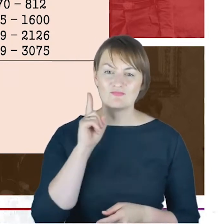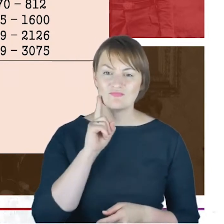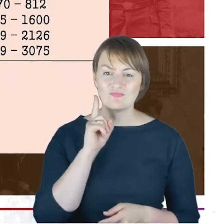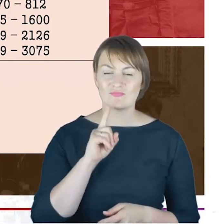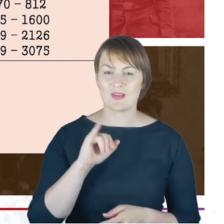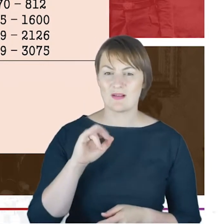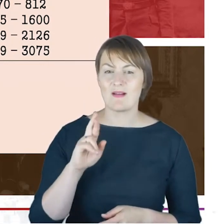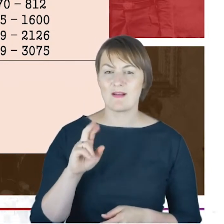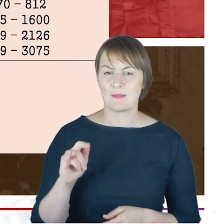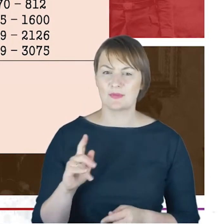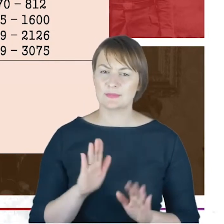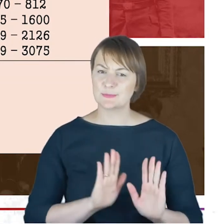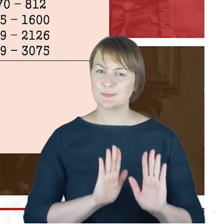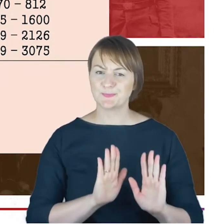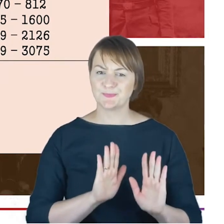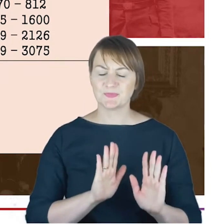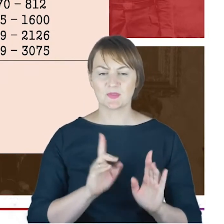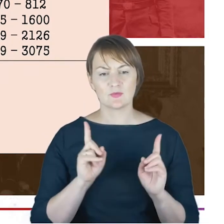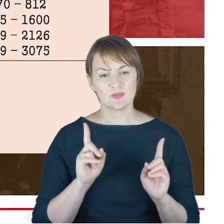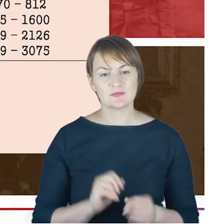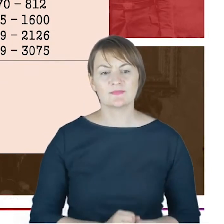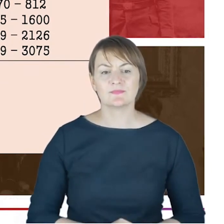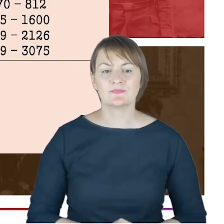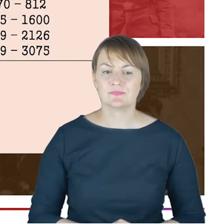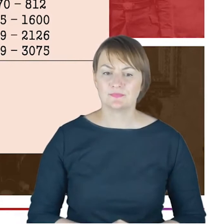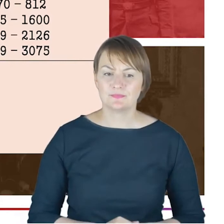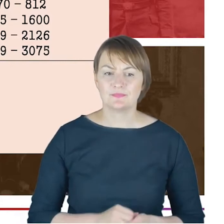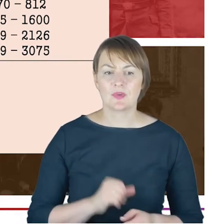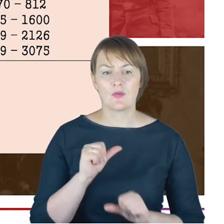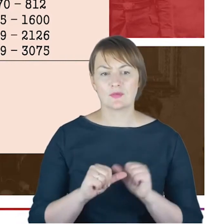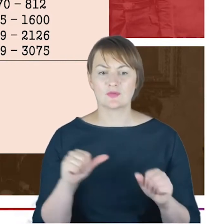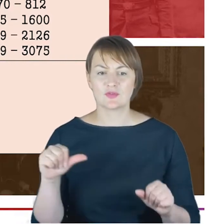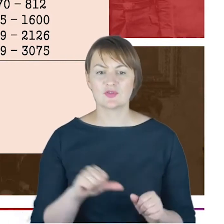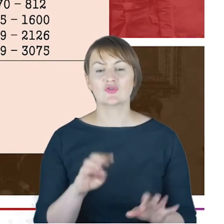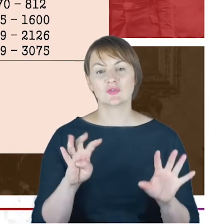zachowawcze, 1900 rok to konsekracja Wielkiej Synagogi.